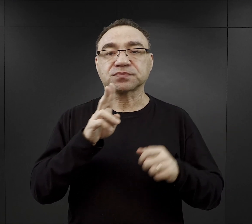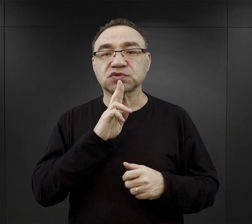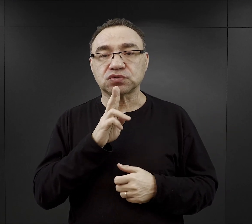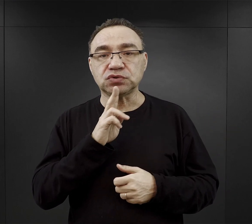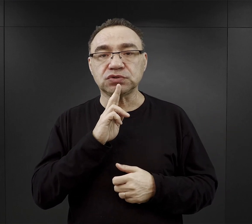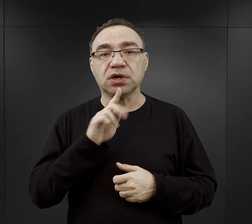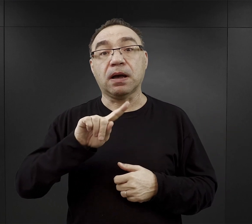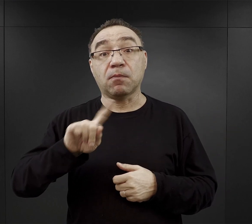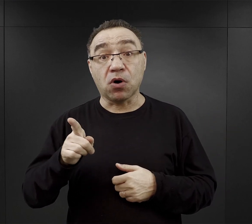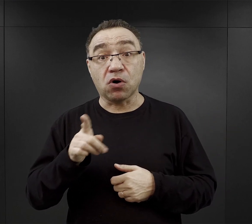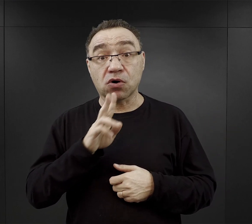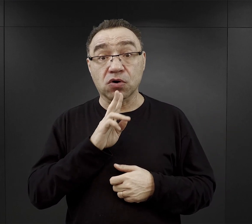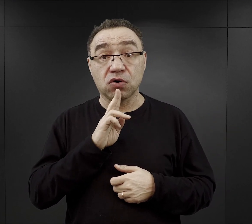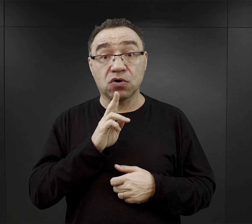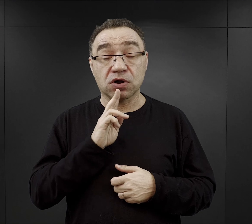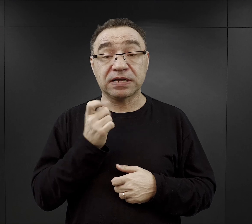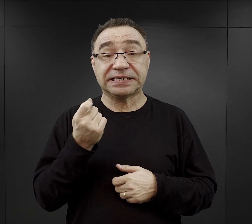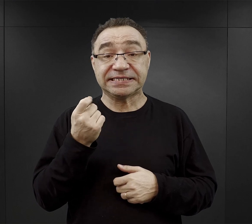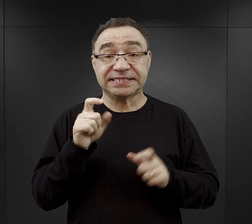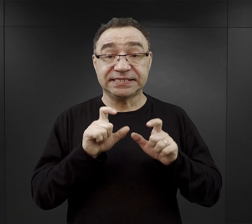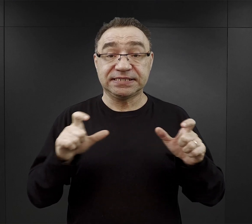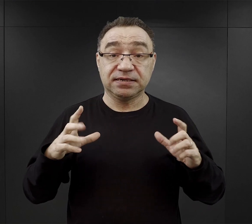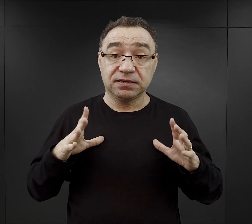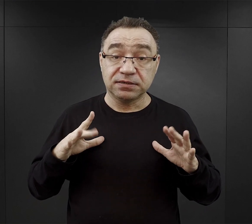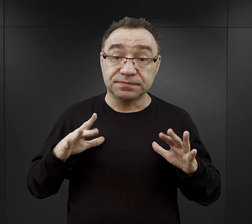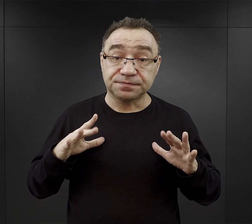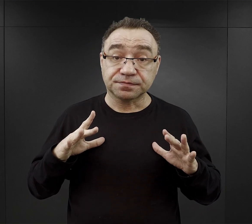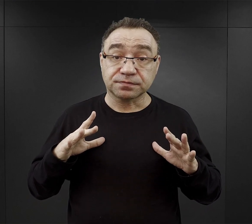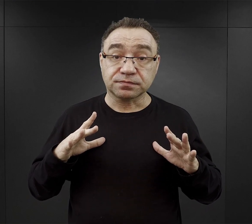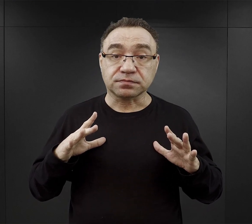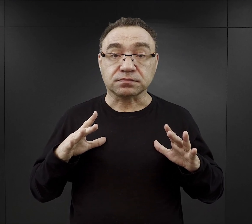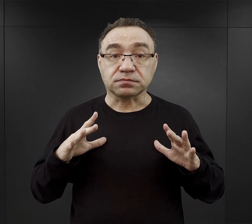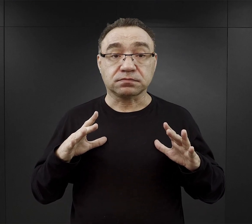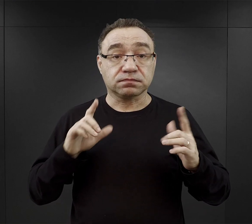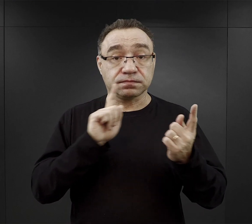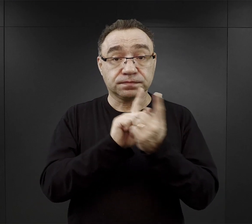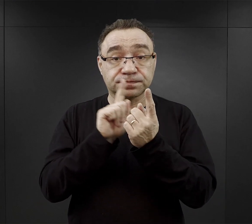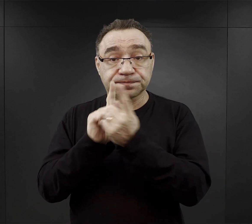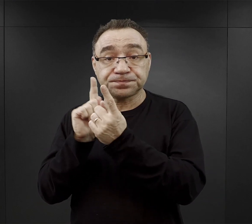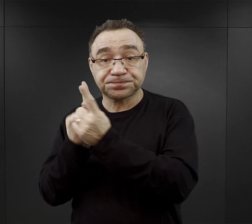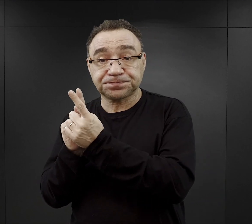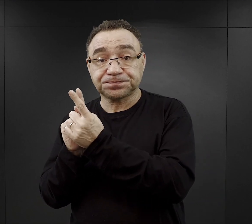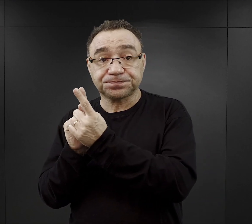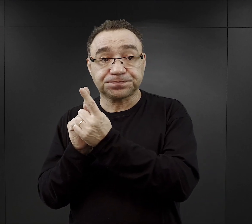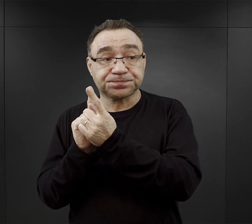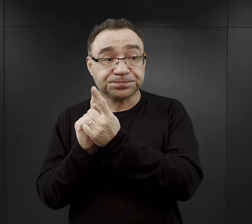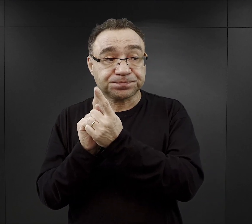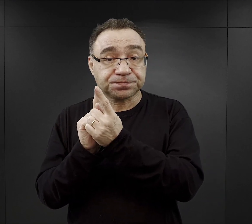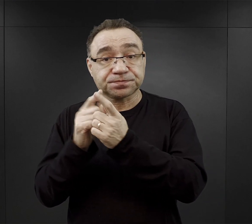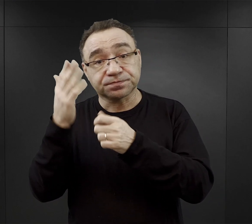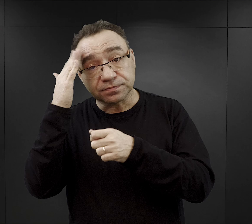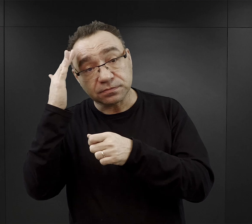a po „kolacji” mieli nieco czasu wolnego na spotkania ze swoimi znajomymi.